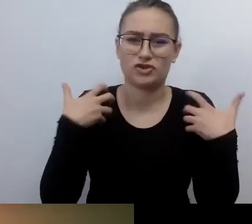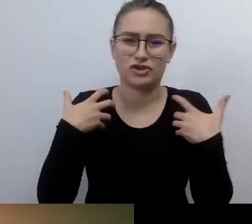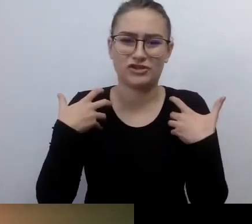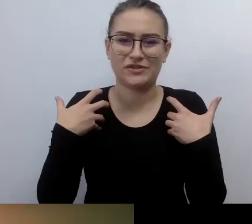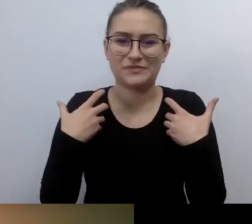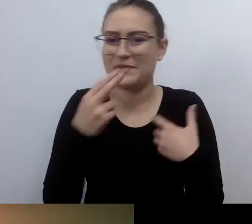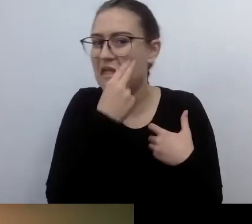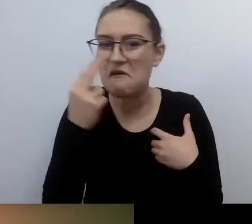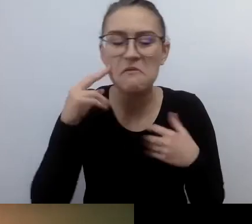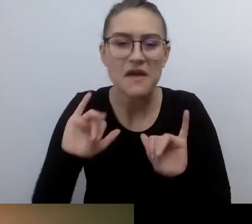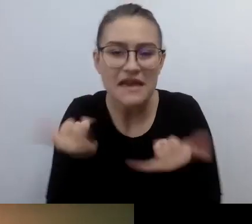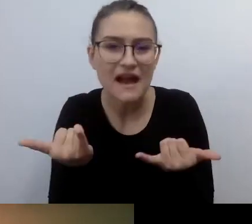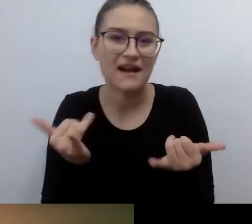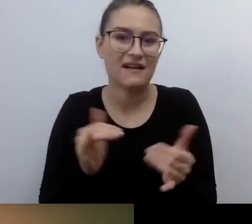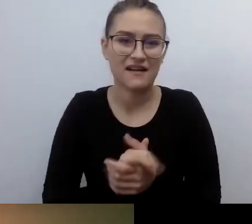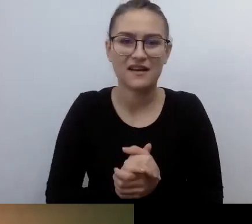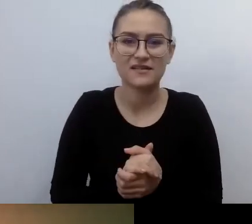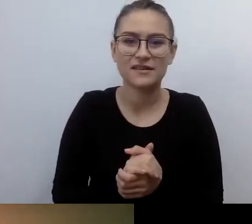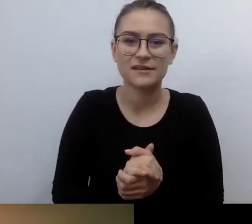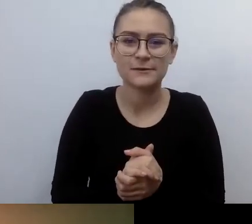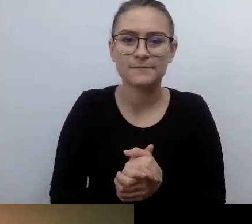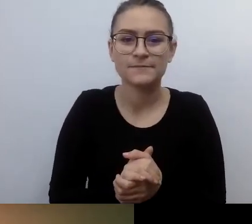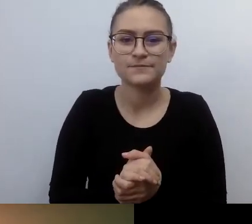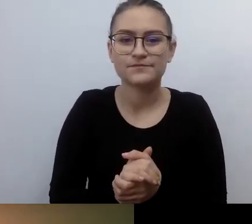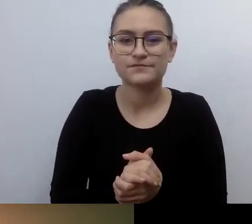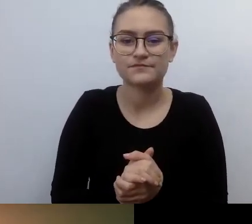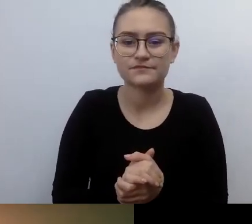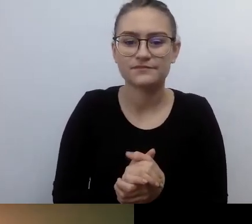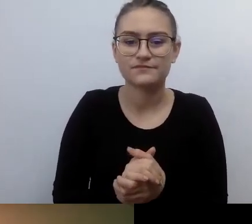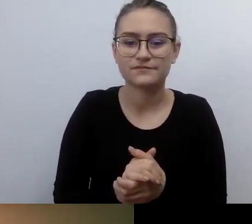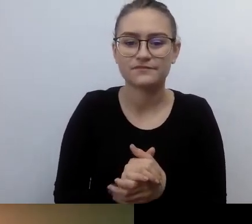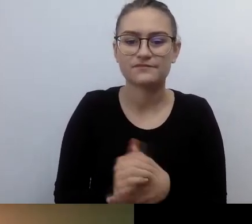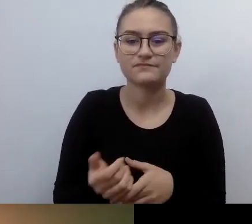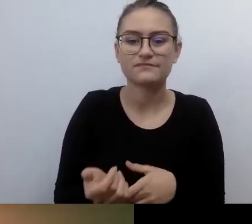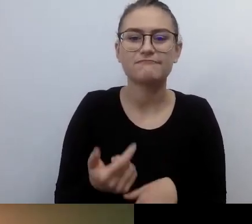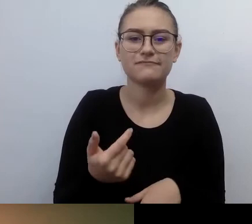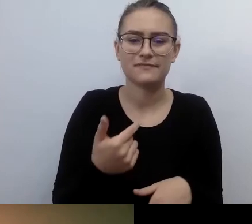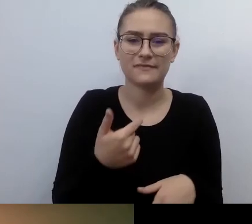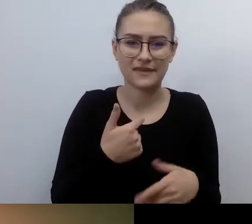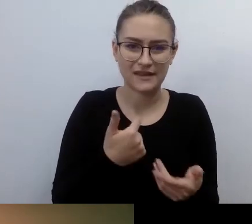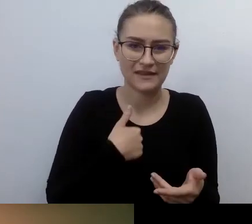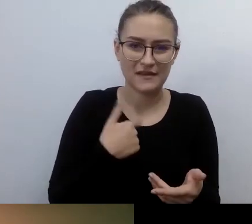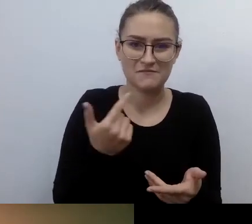przyjmując je jako istniejące od dawna, jako fakty zastane, tylko dla mnie nieznane.